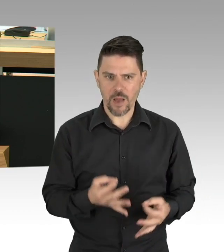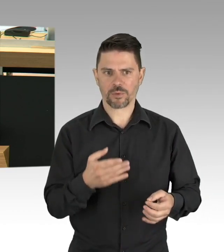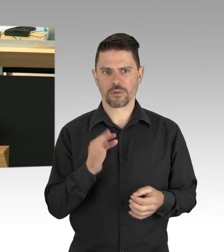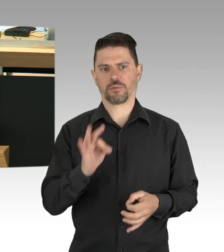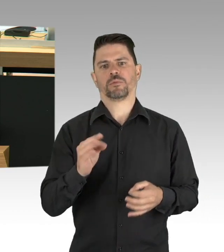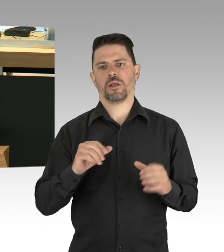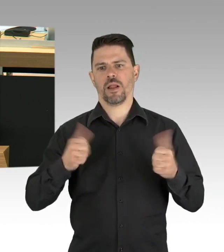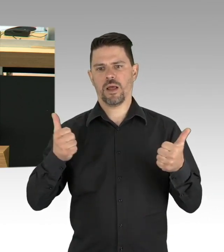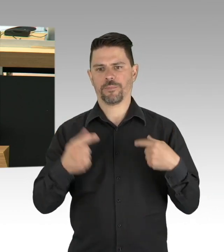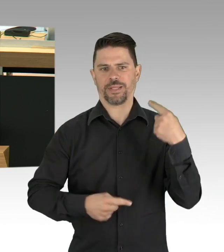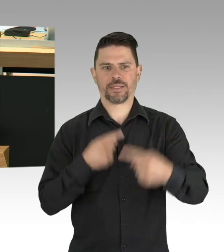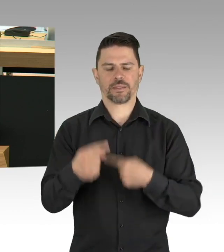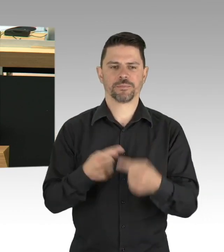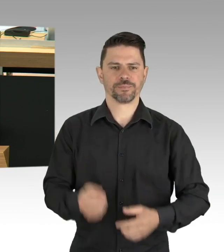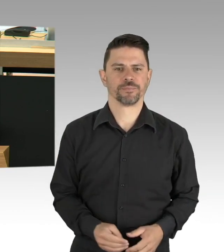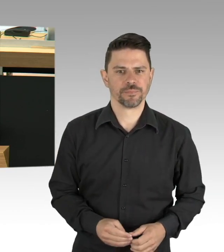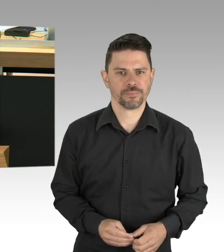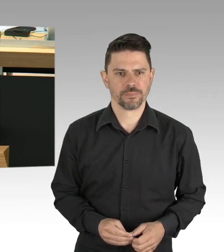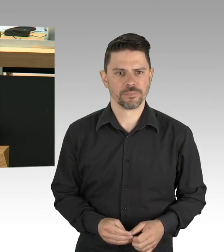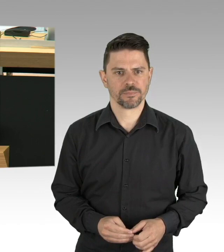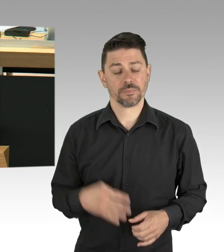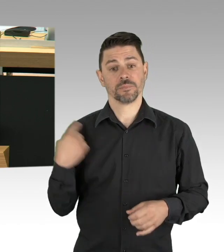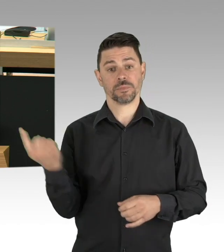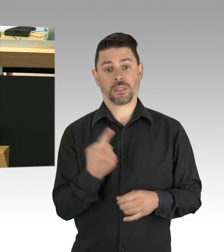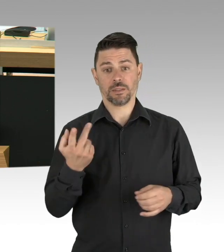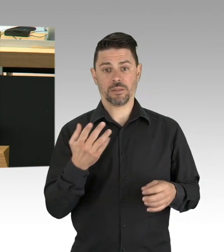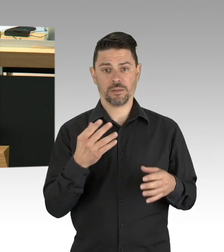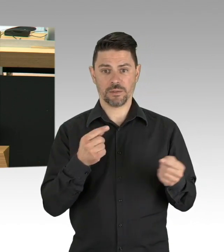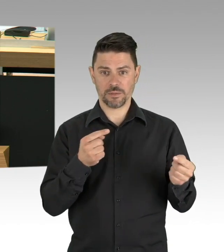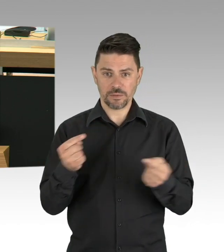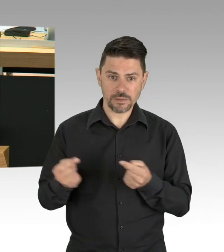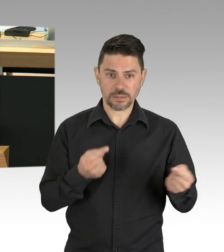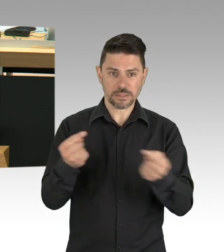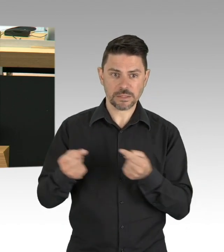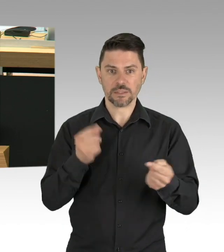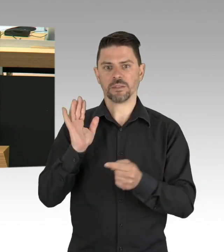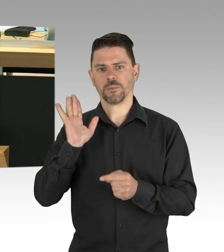Herr Müller und Herr Geisel, dass Sie unsere Demokratie nicht nachhaltig gefährden,